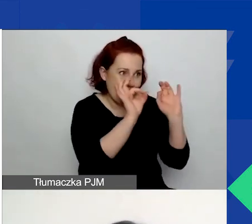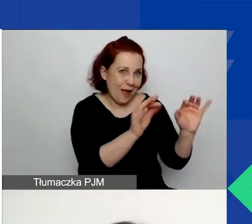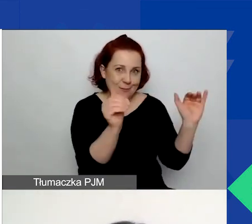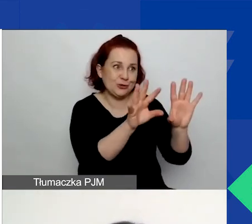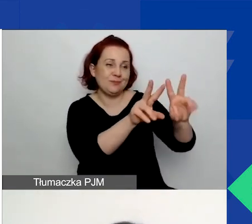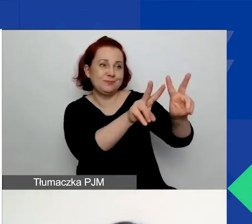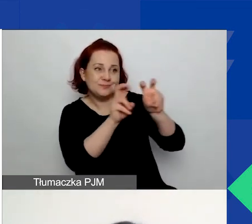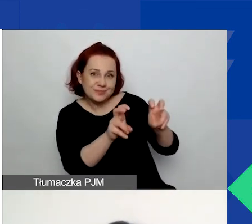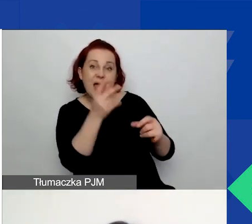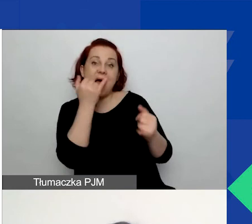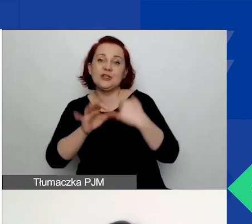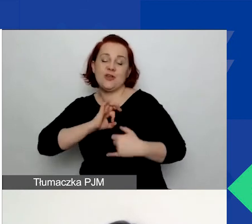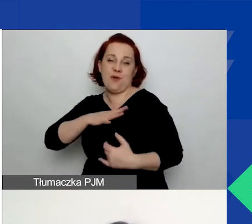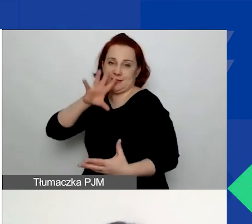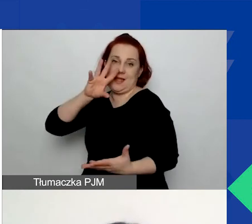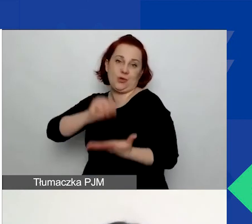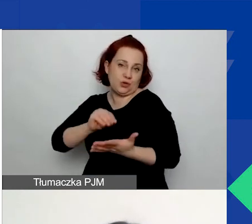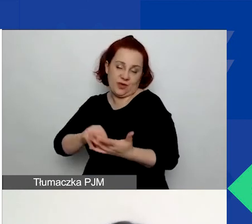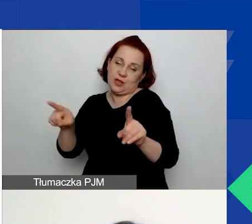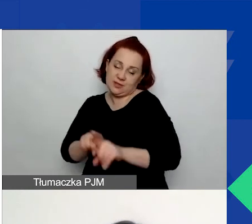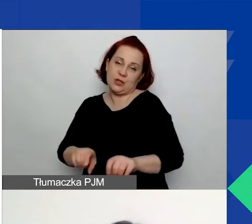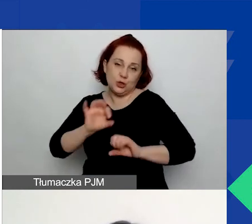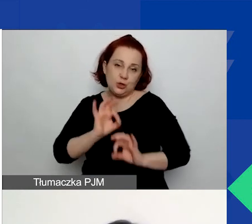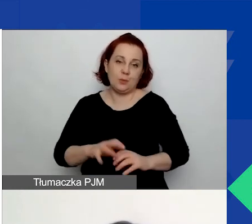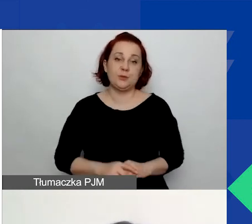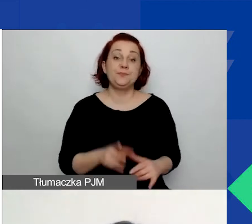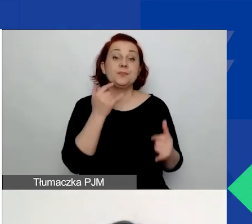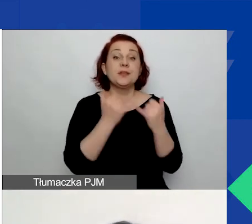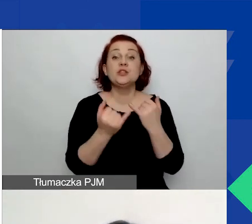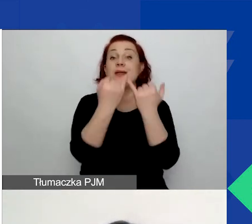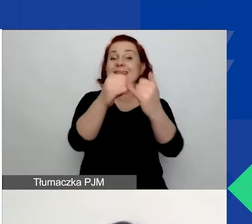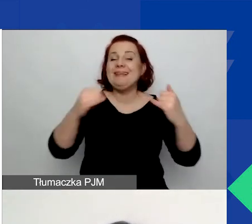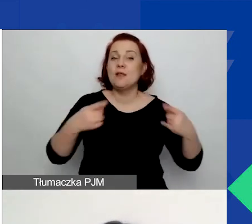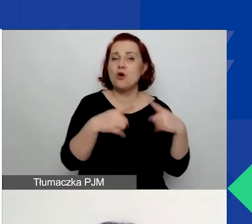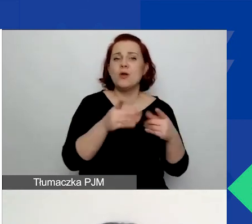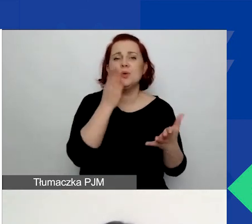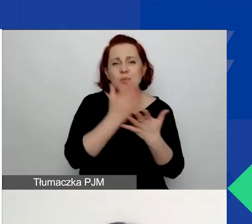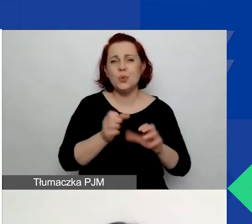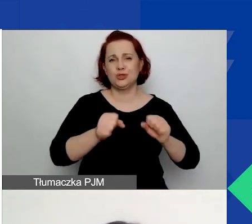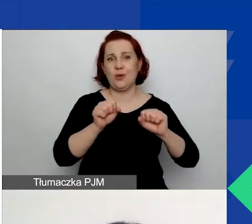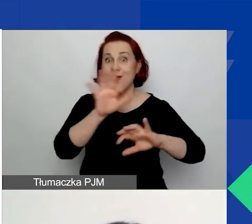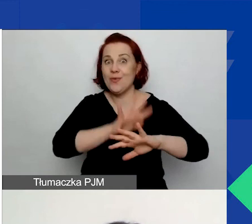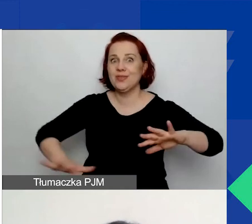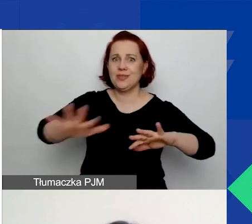Warto wspomnieć o komplementarności działań. Jeżeli inne organizacje już działają na tym terenie w danym temacie,